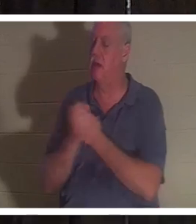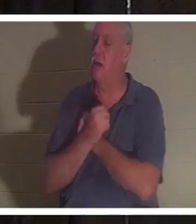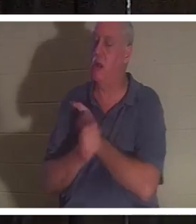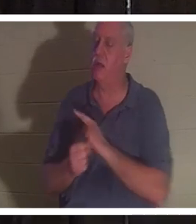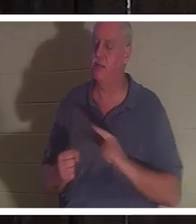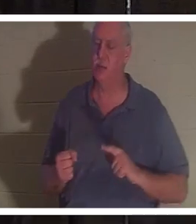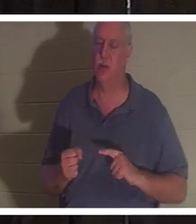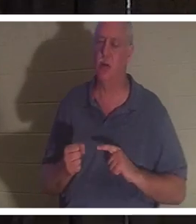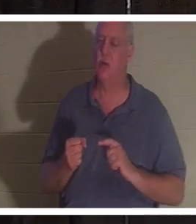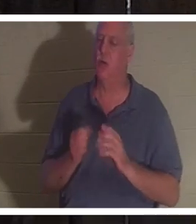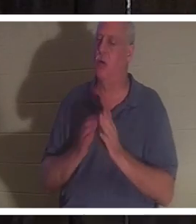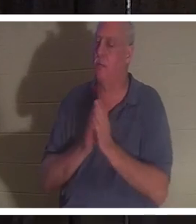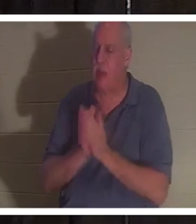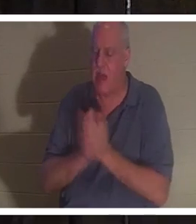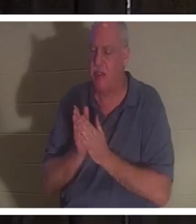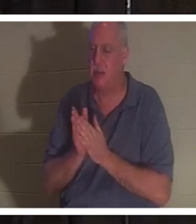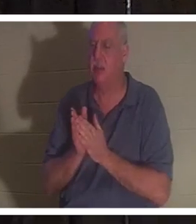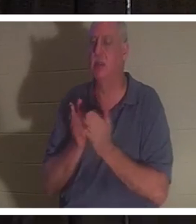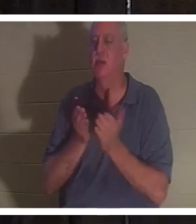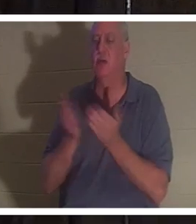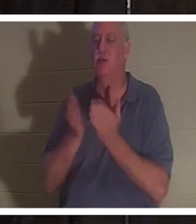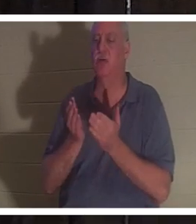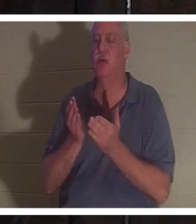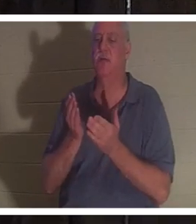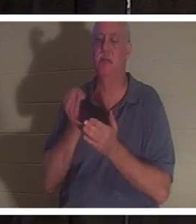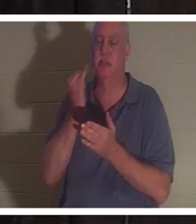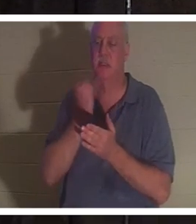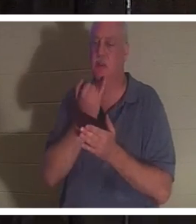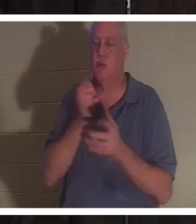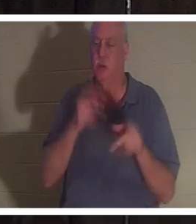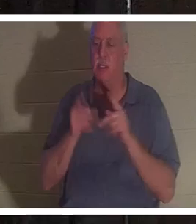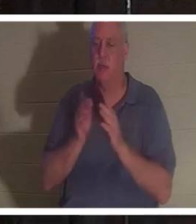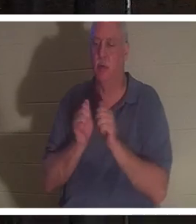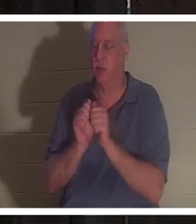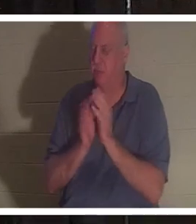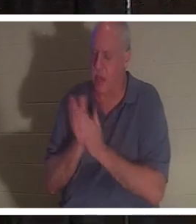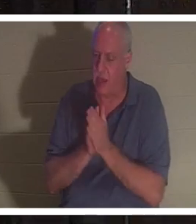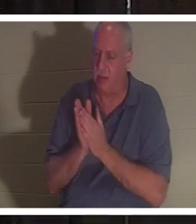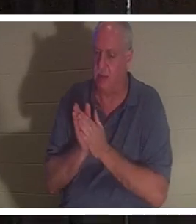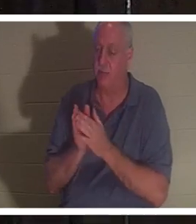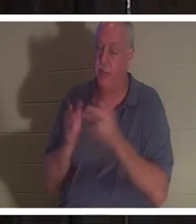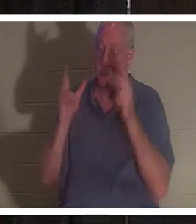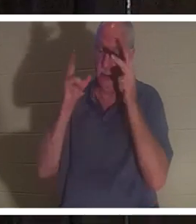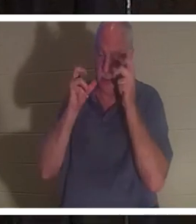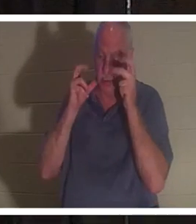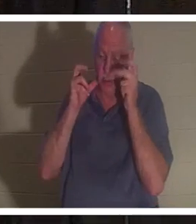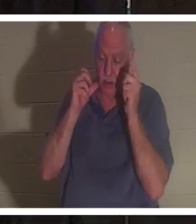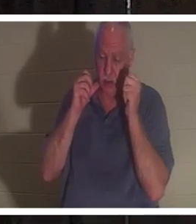израильскому народу. Она сказала, что слышала, как все эти люди поют: «Добро пожаловать домой, Кристина».